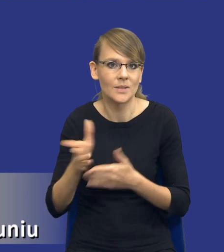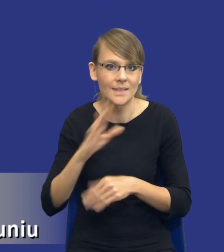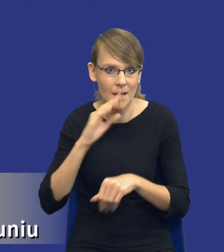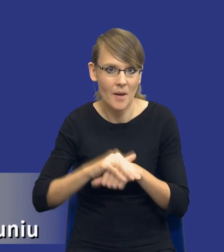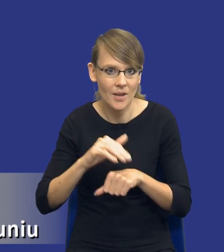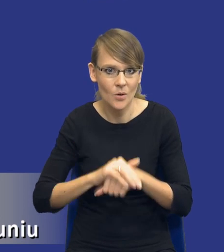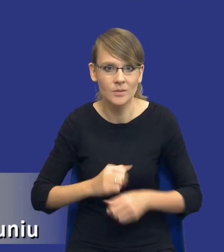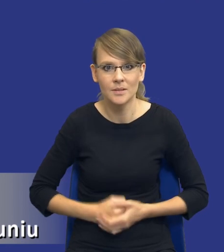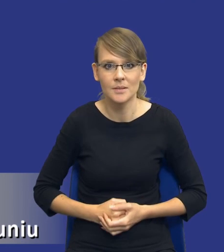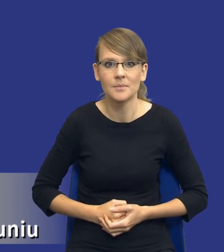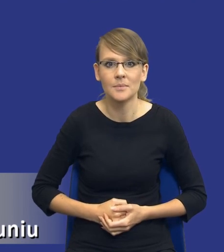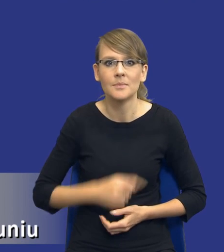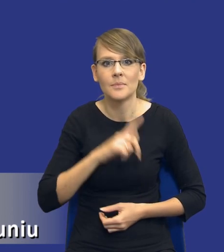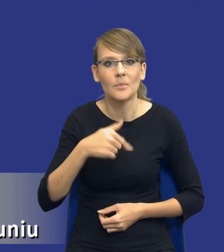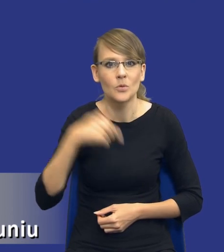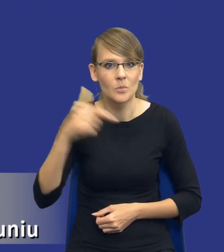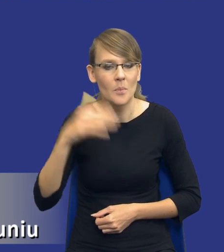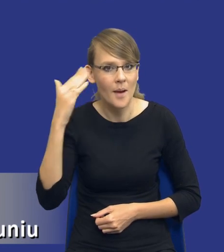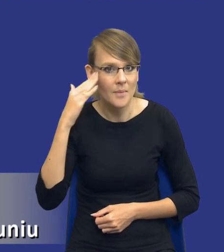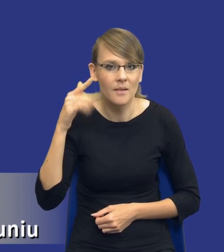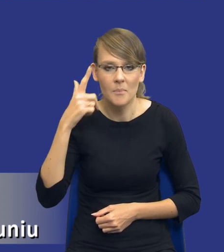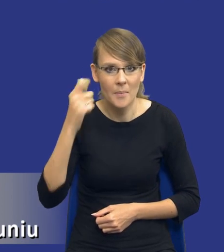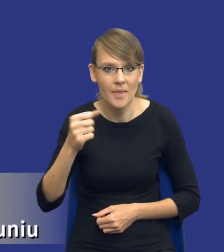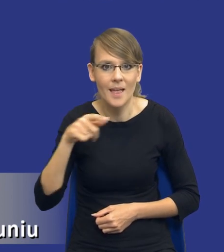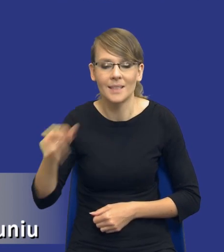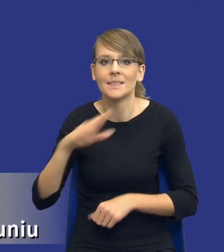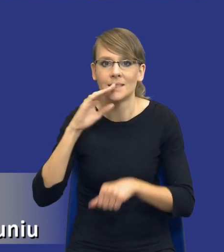Musimy pamiętać bowiem, że zamawiający